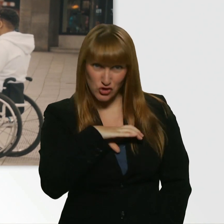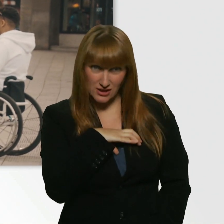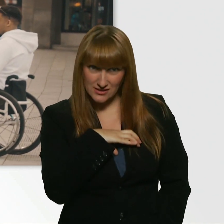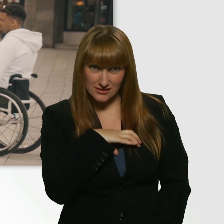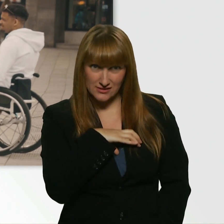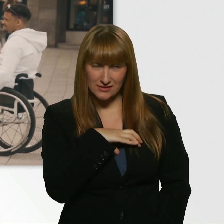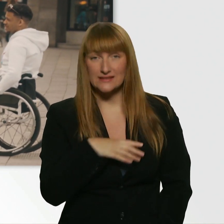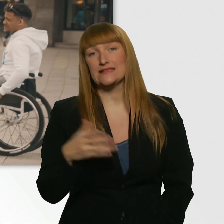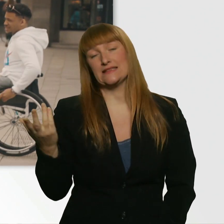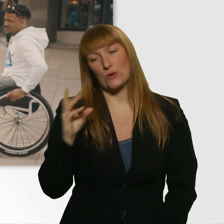Okay. Schade, schade.